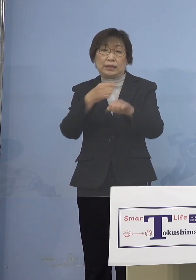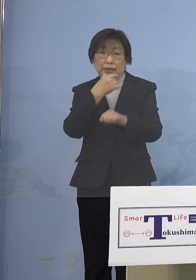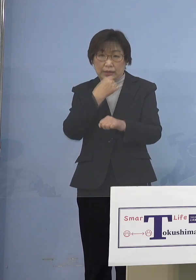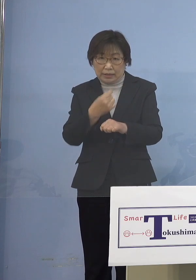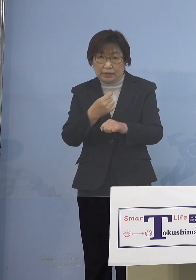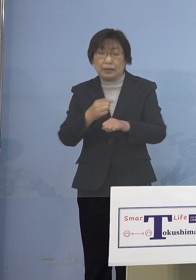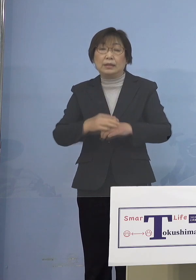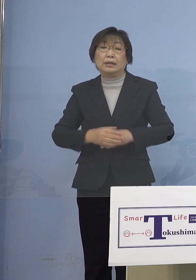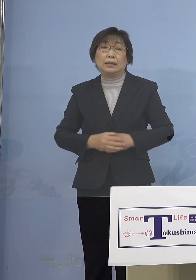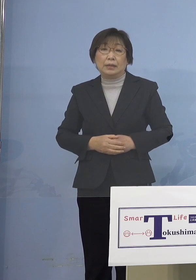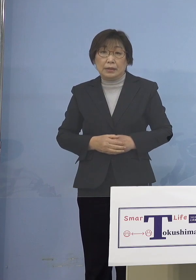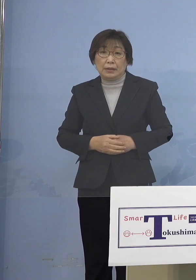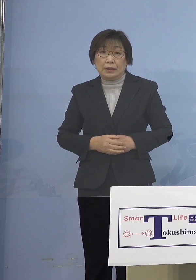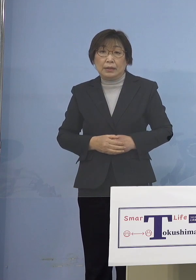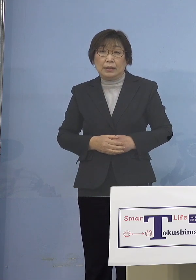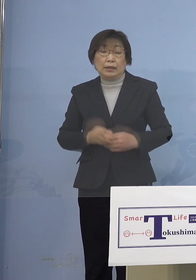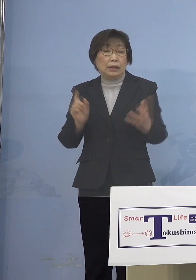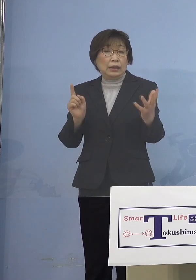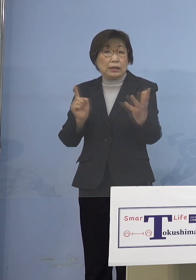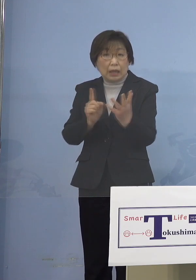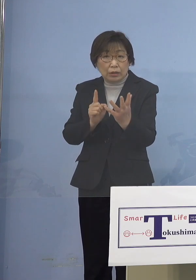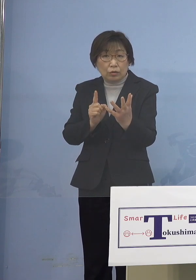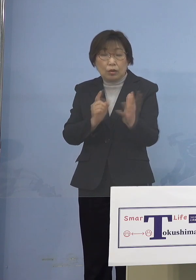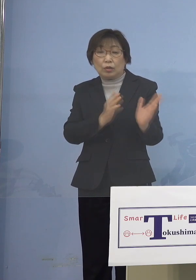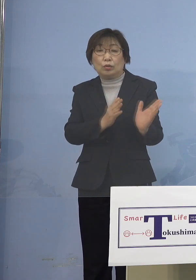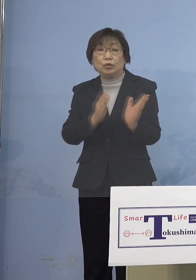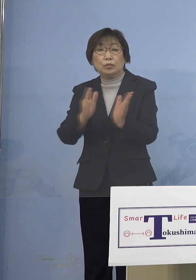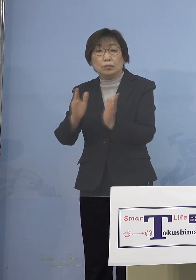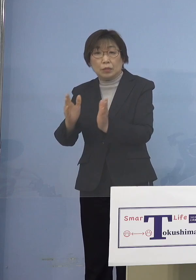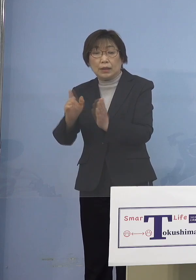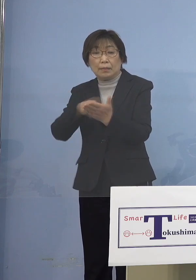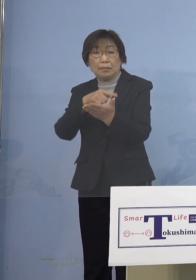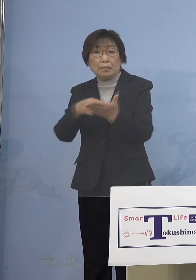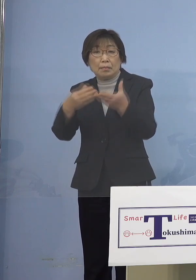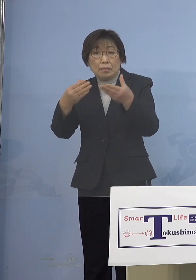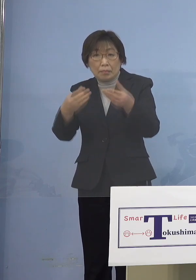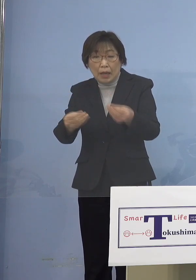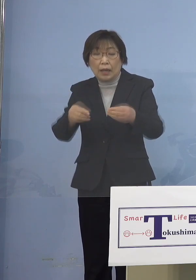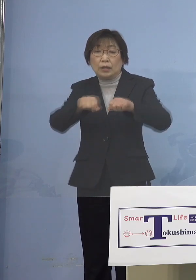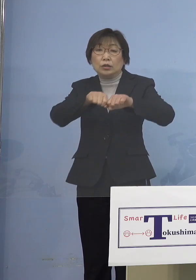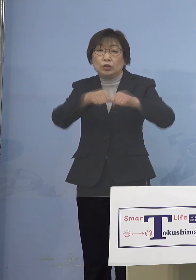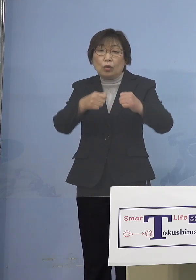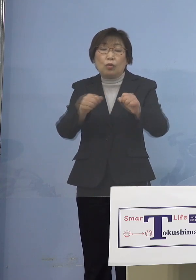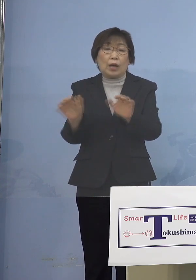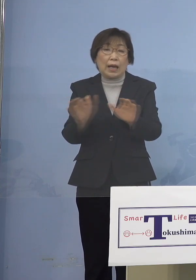まず対応への準備が整った 障がい児施設を対象として